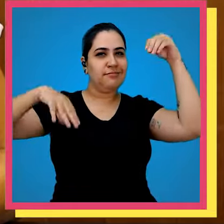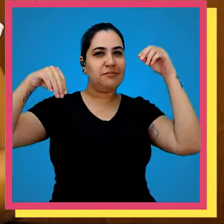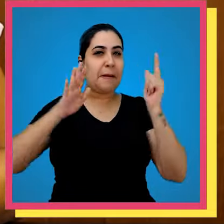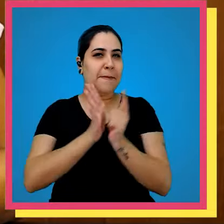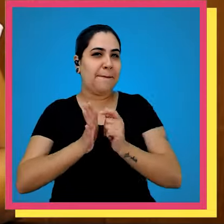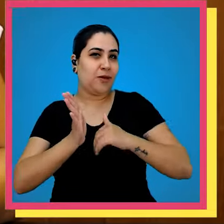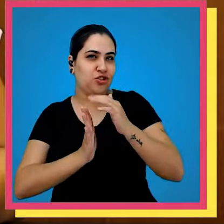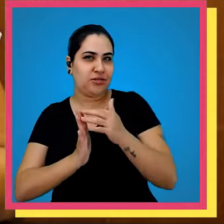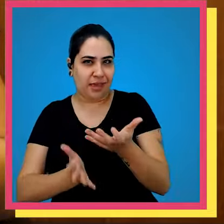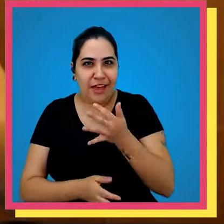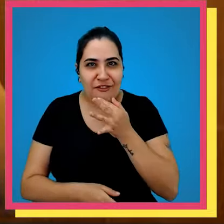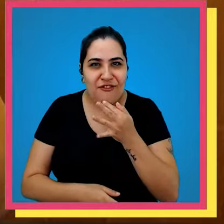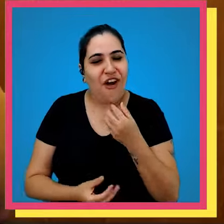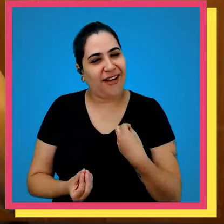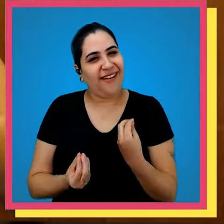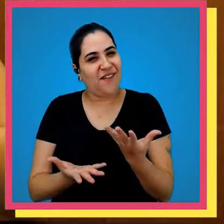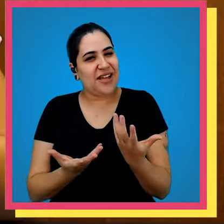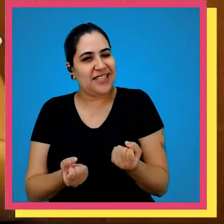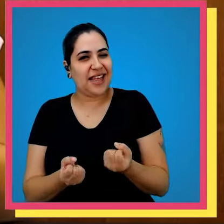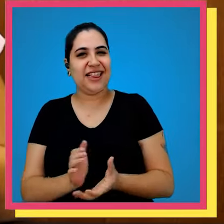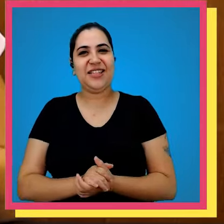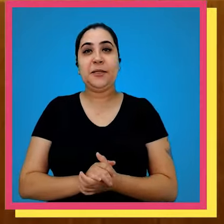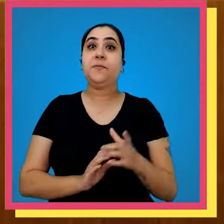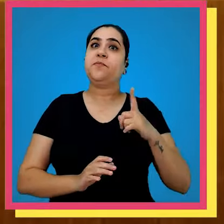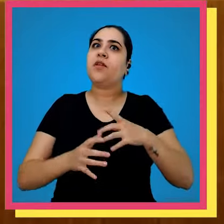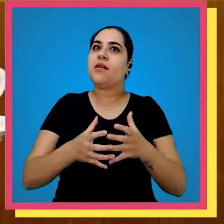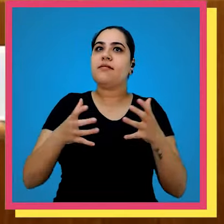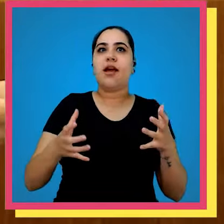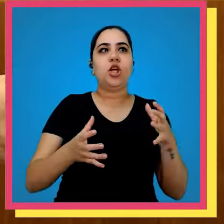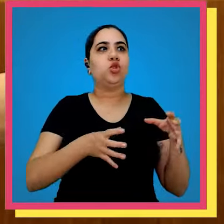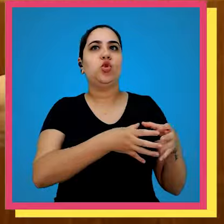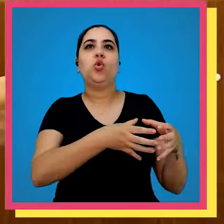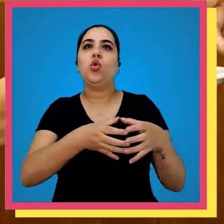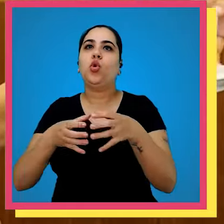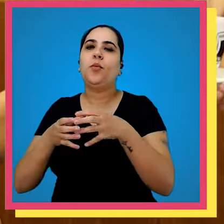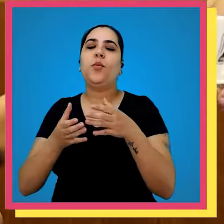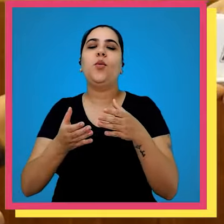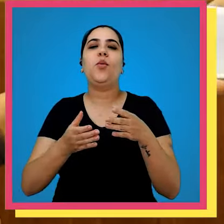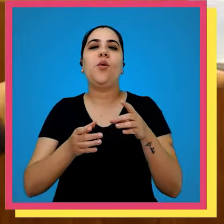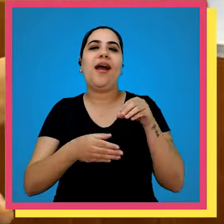corte de papel tinta fofoca aceito dentre os grandes grupos editoriais de livros não